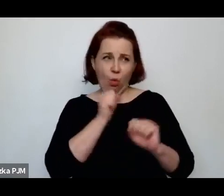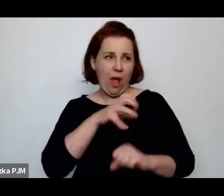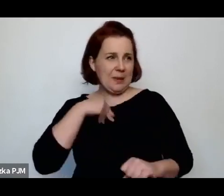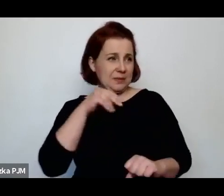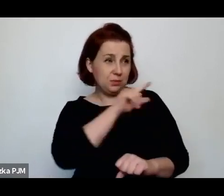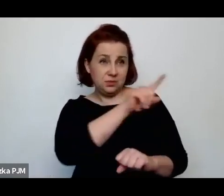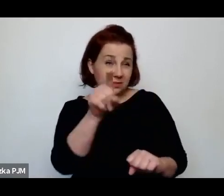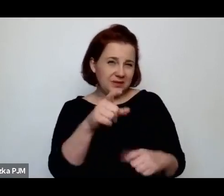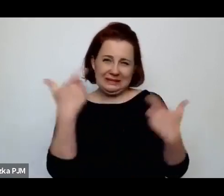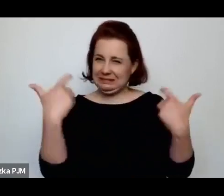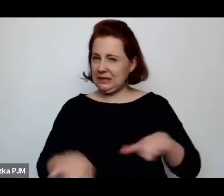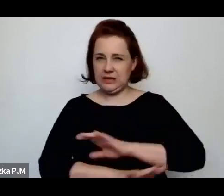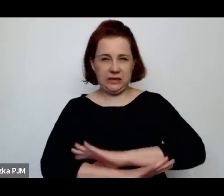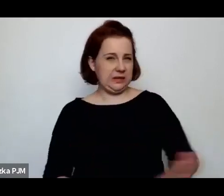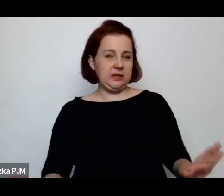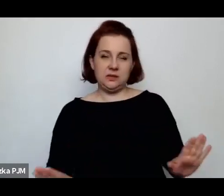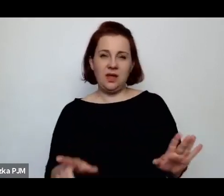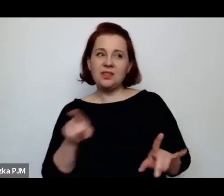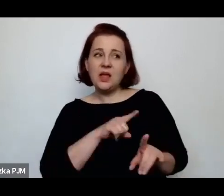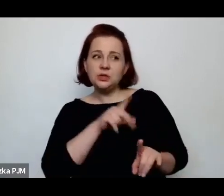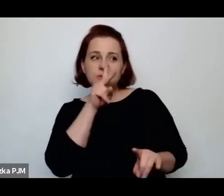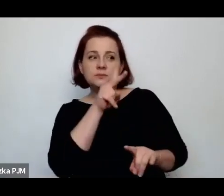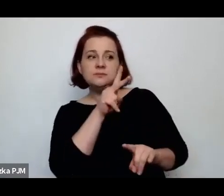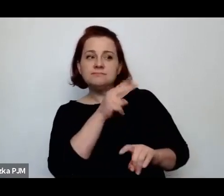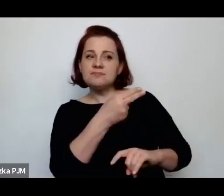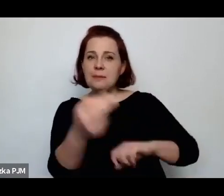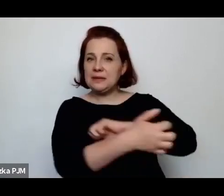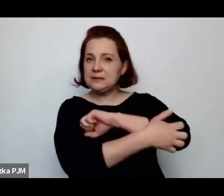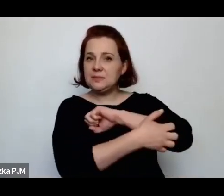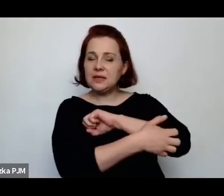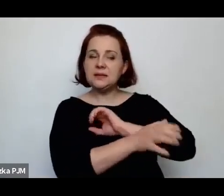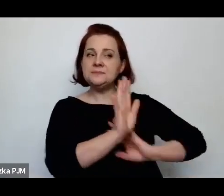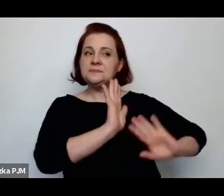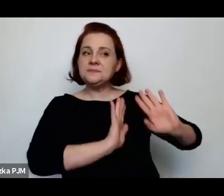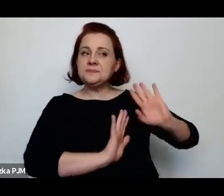Niechętnie odnosiła się do biedy, ale równocześnie dzięki temu, że